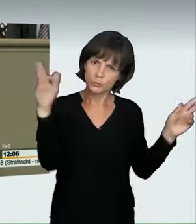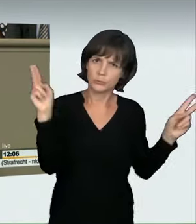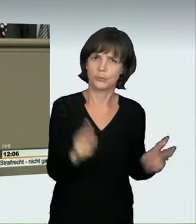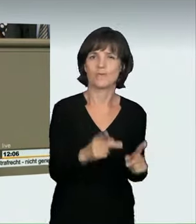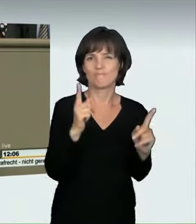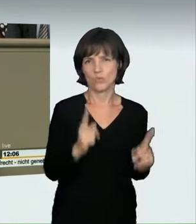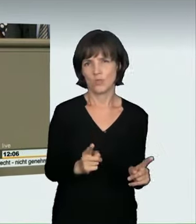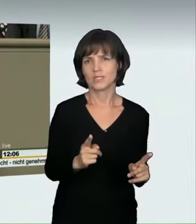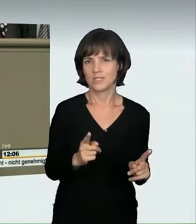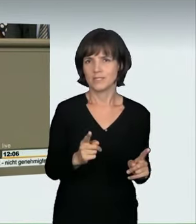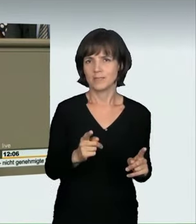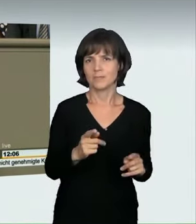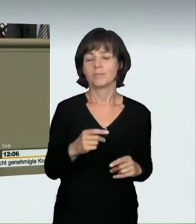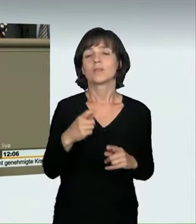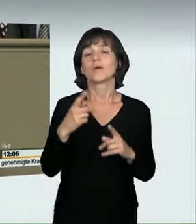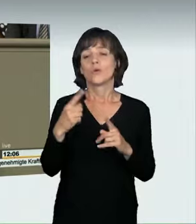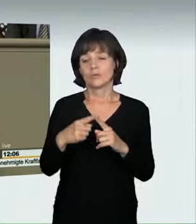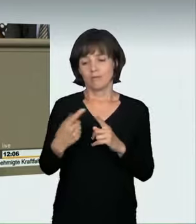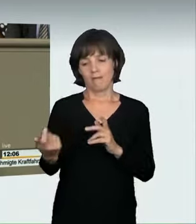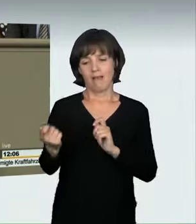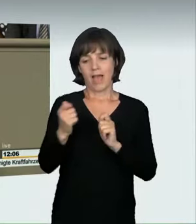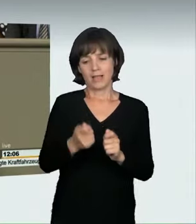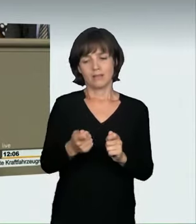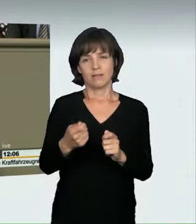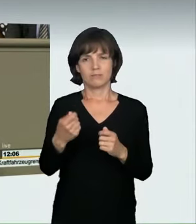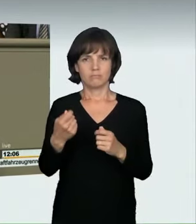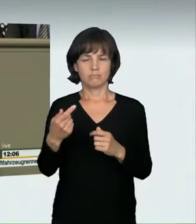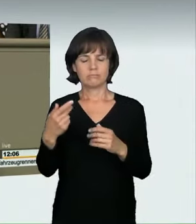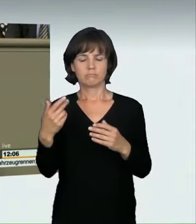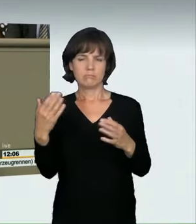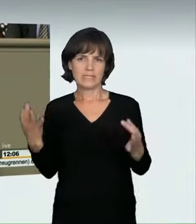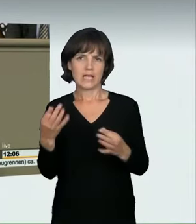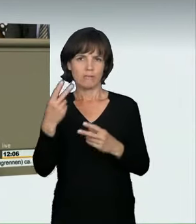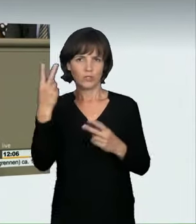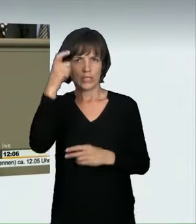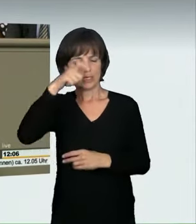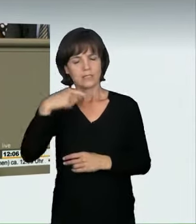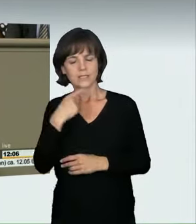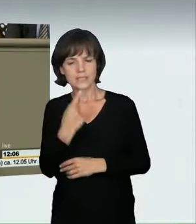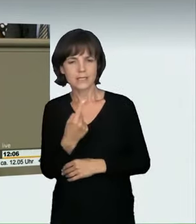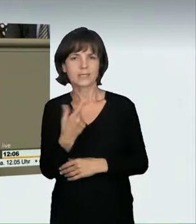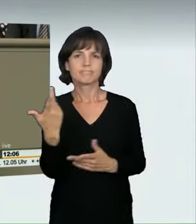Aber auch der Antrag der Grünen wurde von den Sachverständigen durchaus sehr kritisch gesehen. Sie haben darauf hingewiesen,